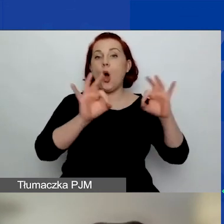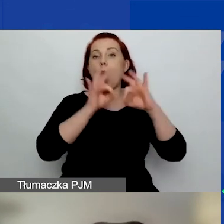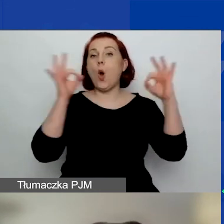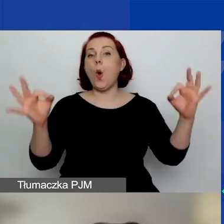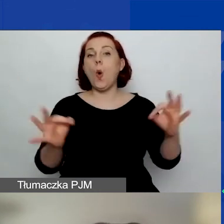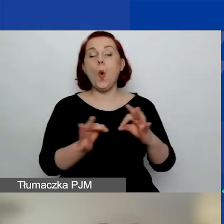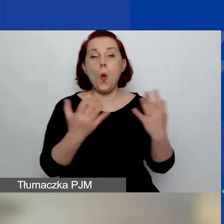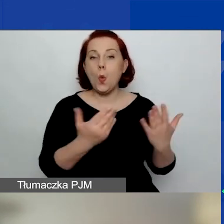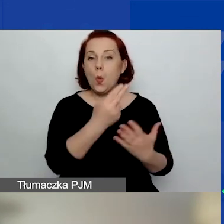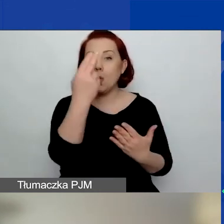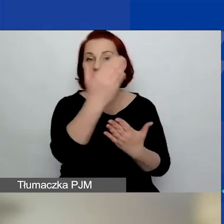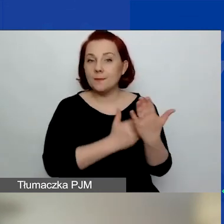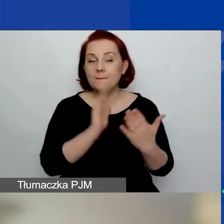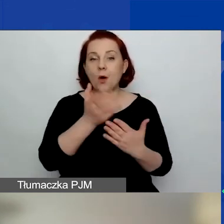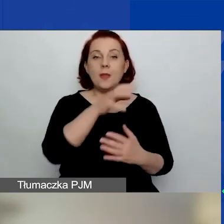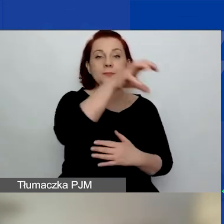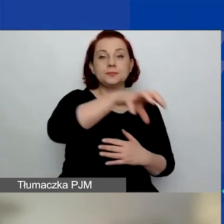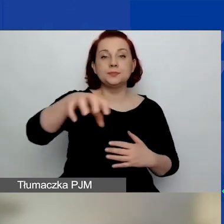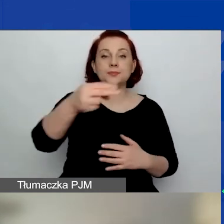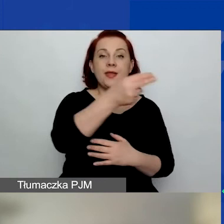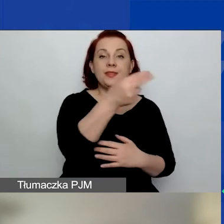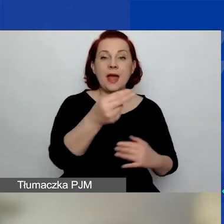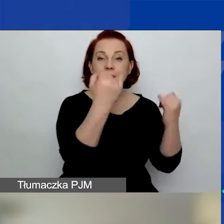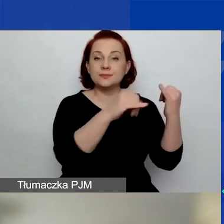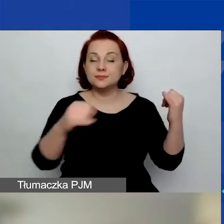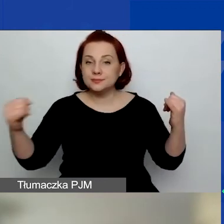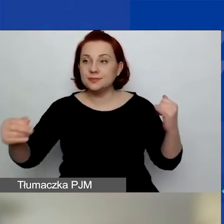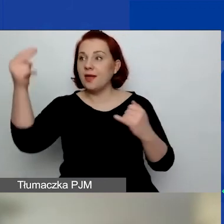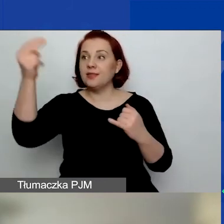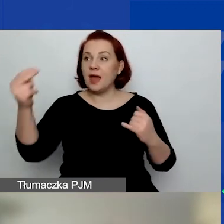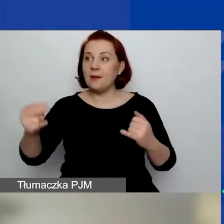Potem przedstawię obszary tematyczne i tematy o znaczeniu szczególnym.